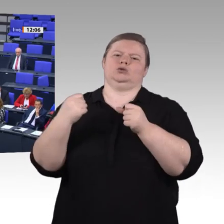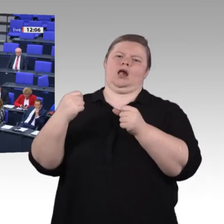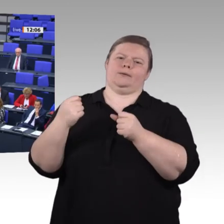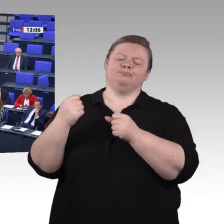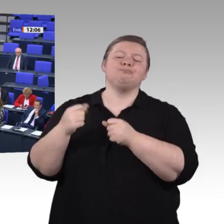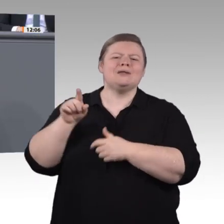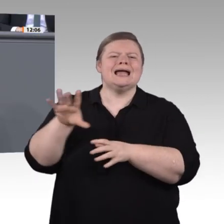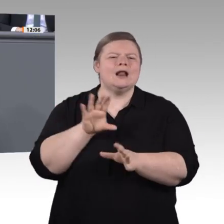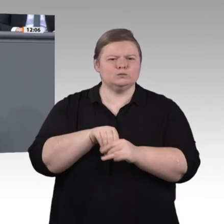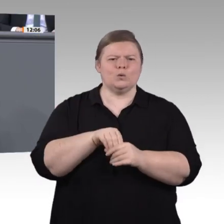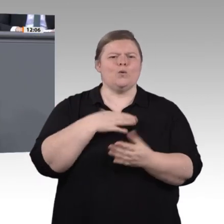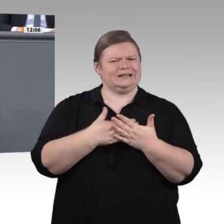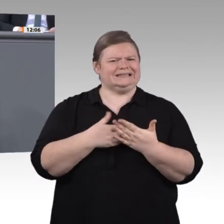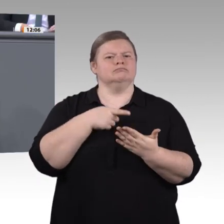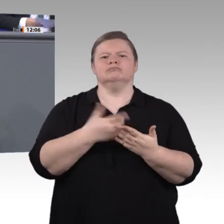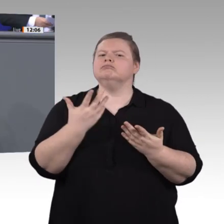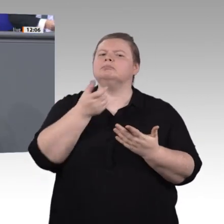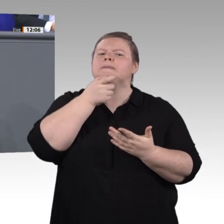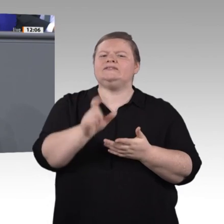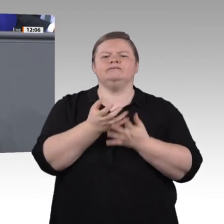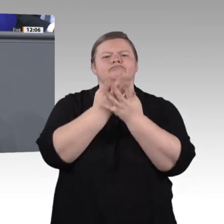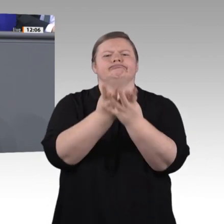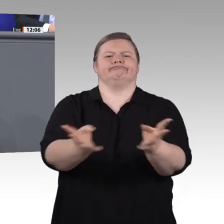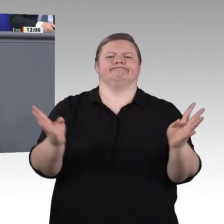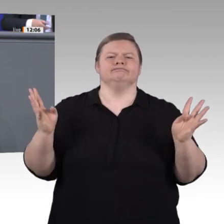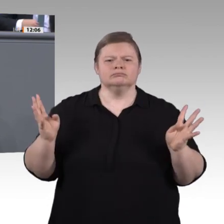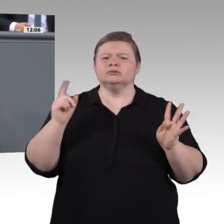Wir wollen es nicht dem Zufall überlassen, ob sie von der Digitalisierung profitieren